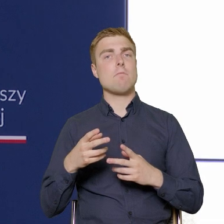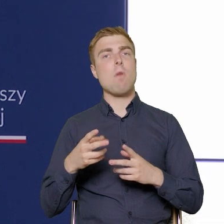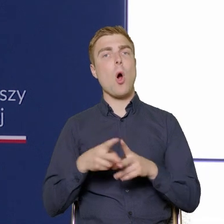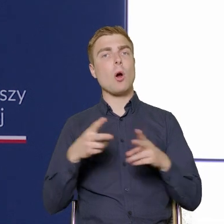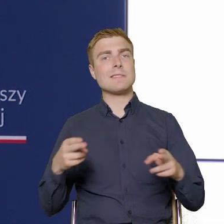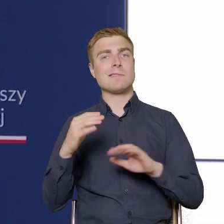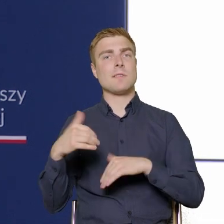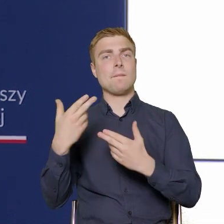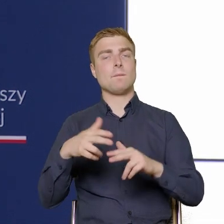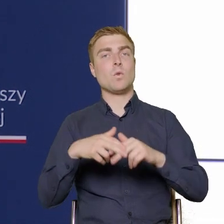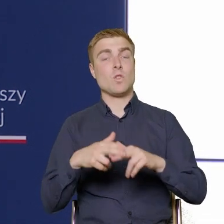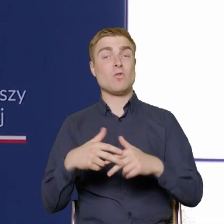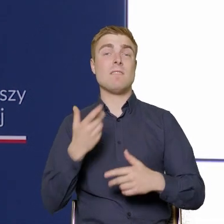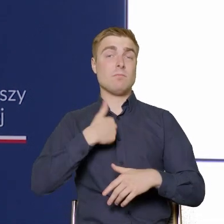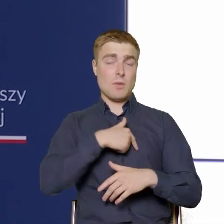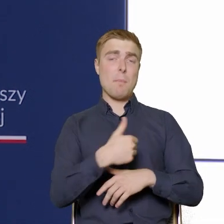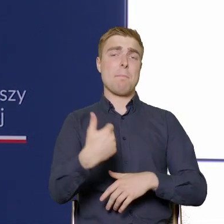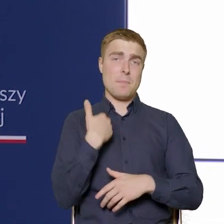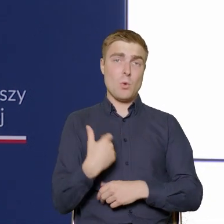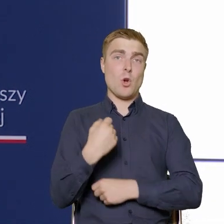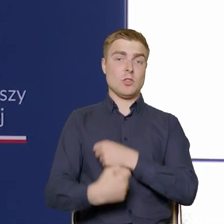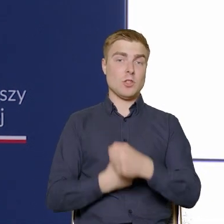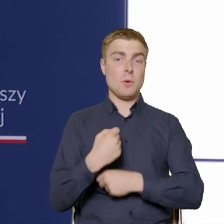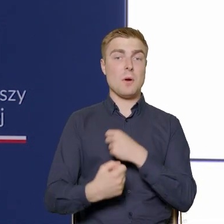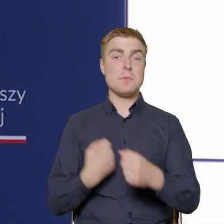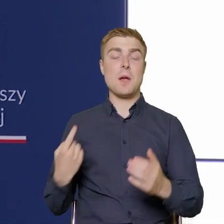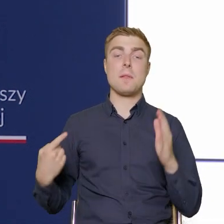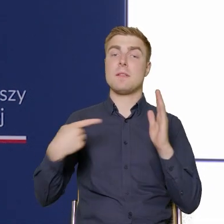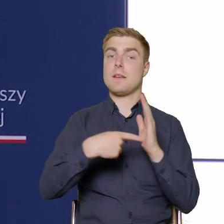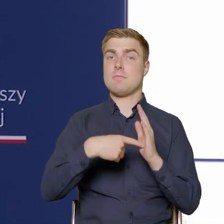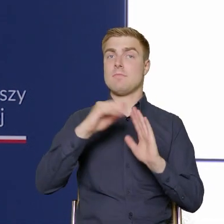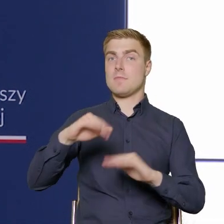my już mieliśmy działanie, które dotyczyło dostępności.